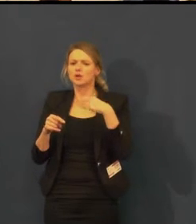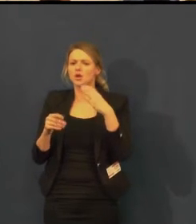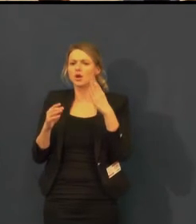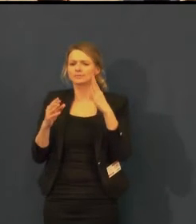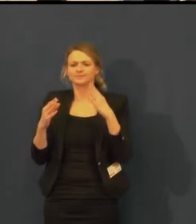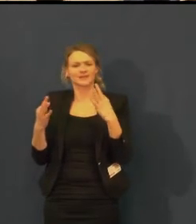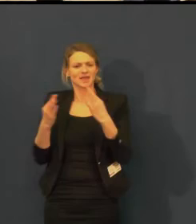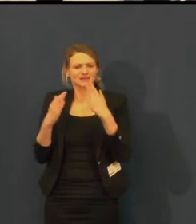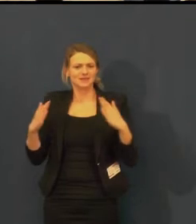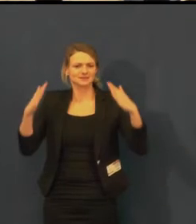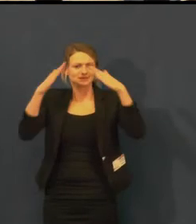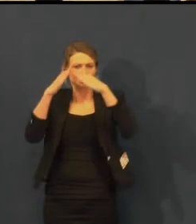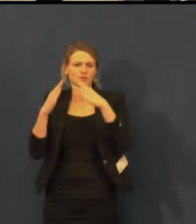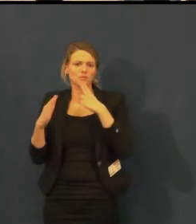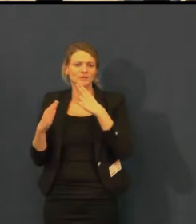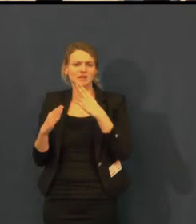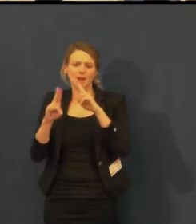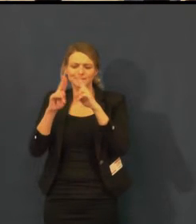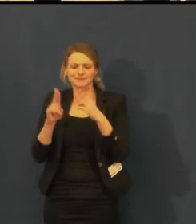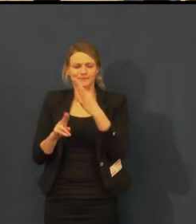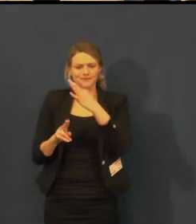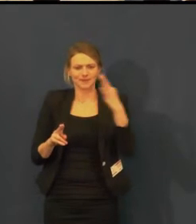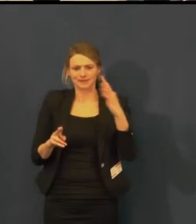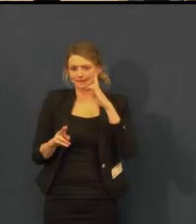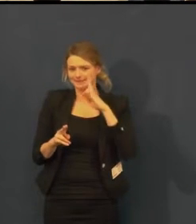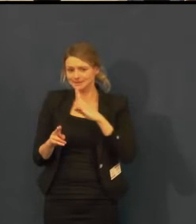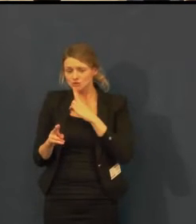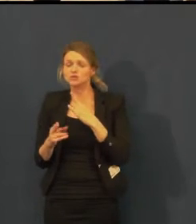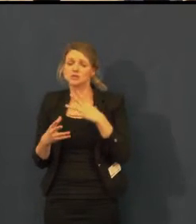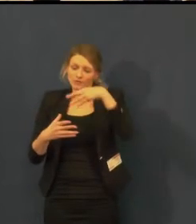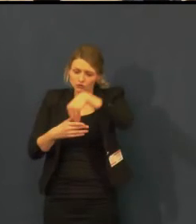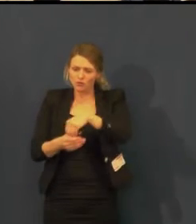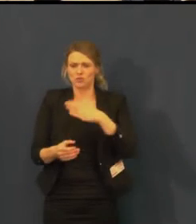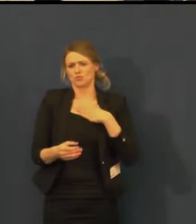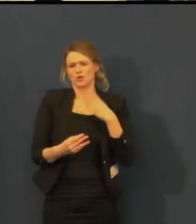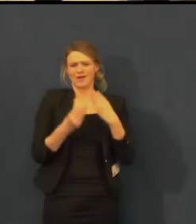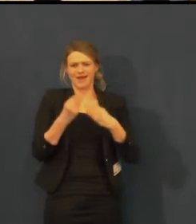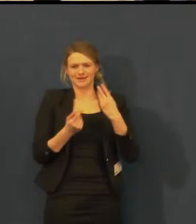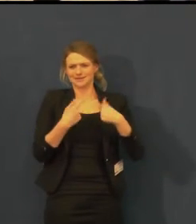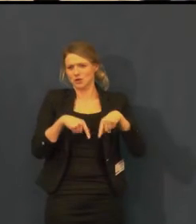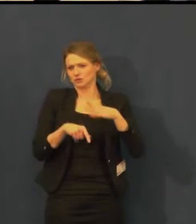tak nám velmi pomáhá při propagaci titulků pro neslyšící.